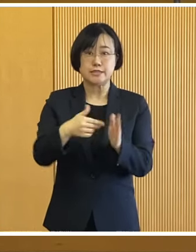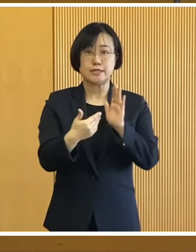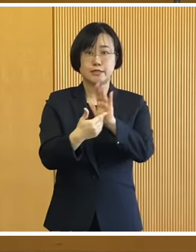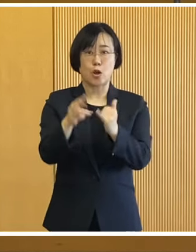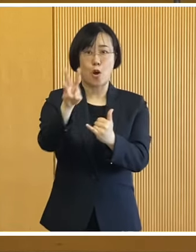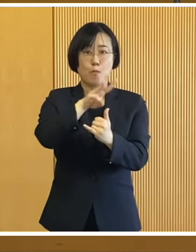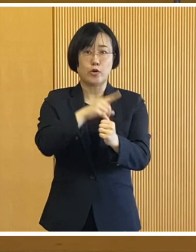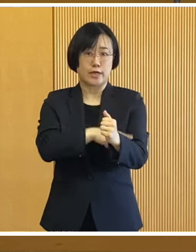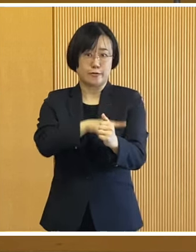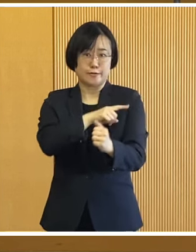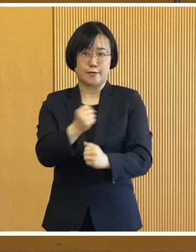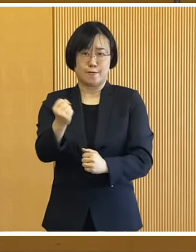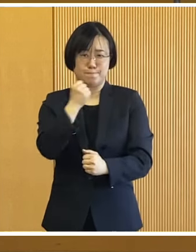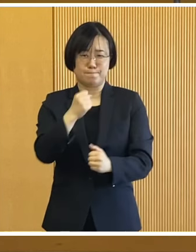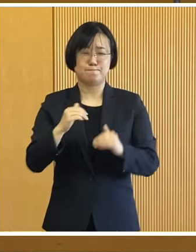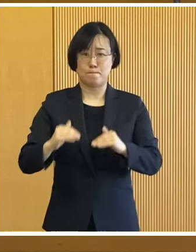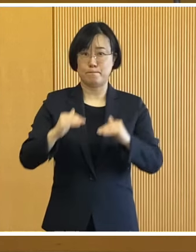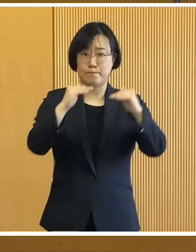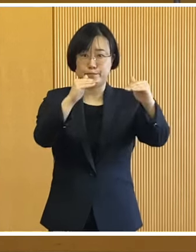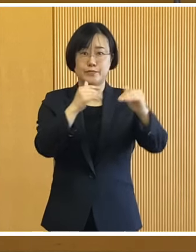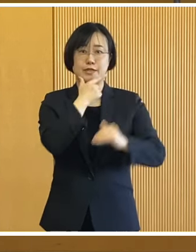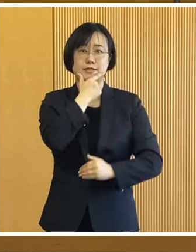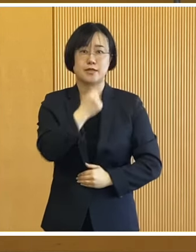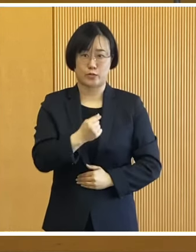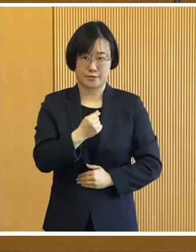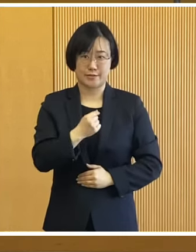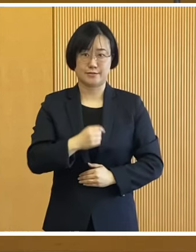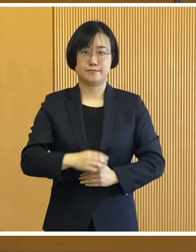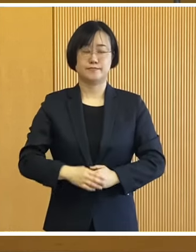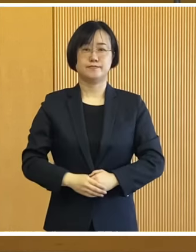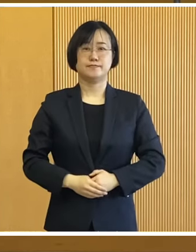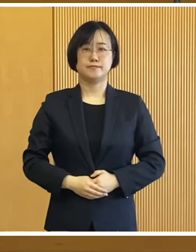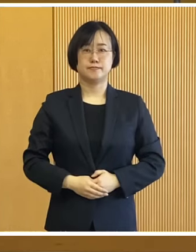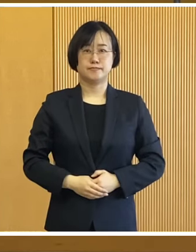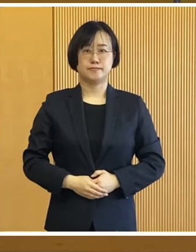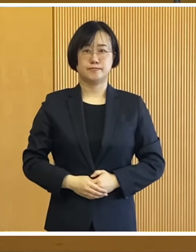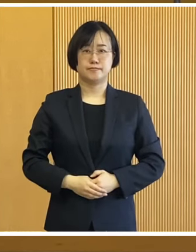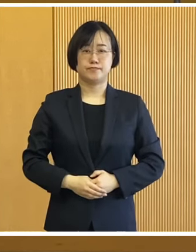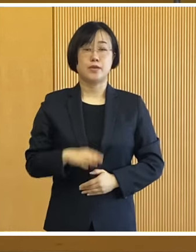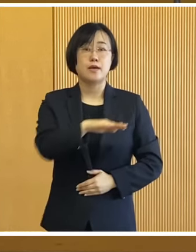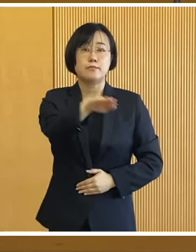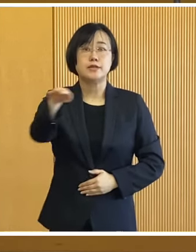地域の防災力の強化に つなげてまりたいと考えております